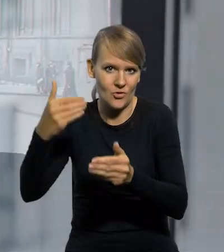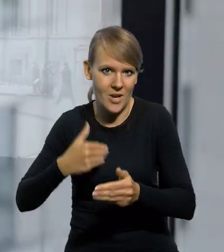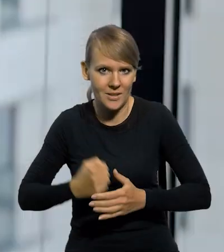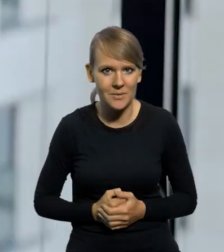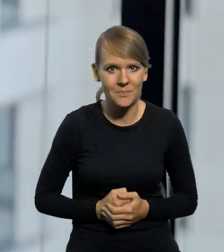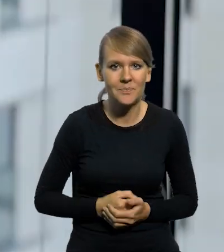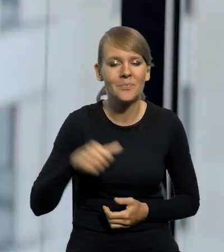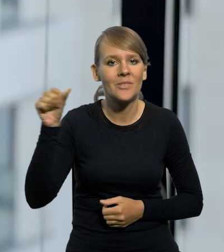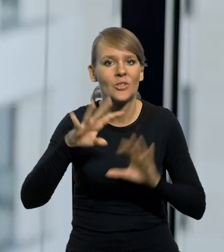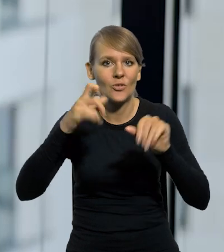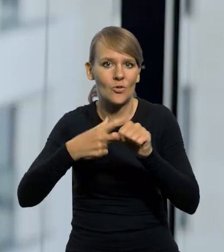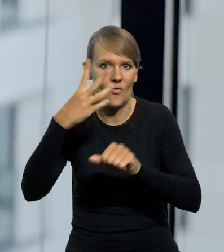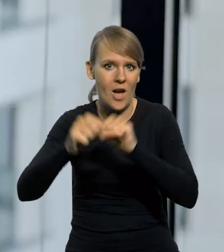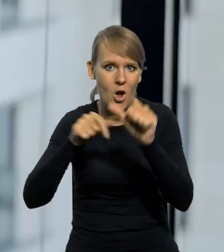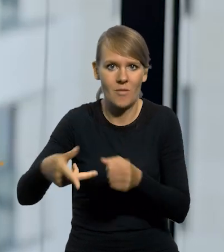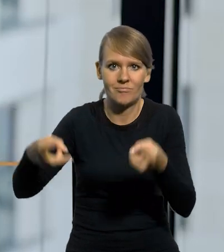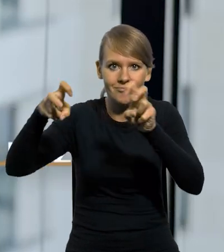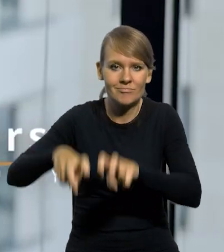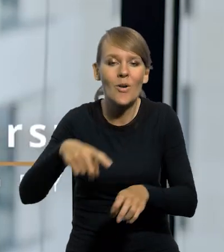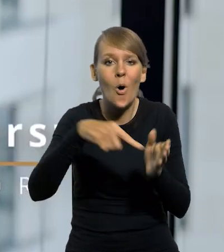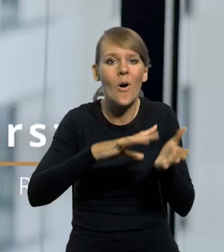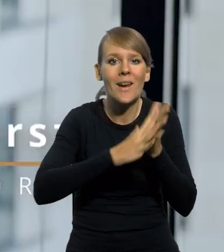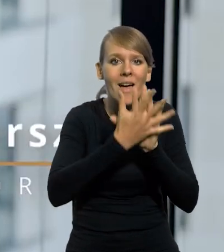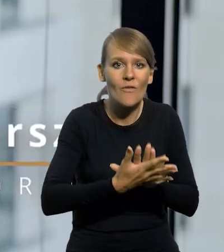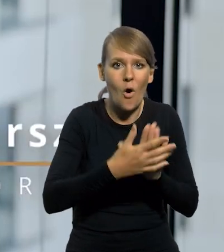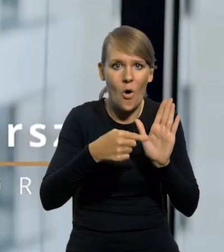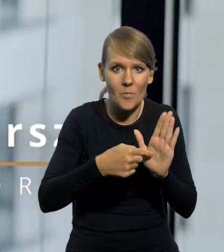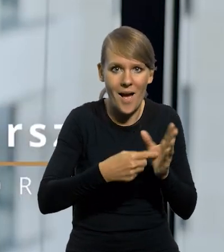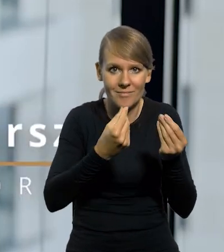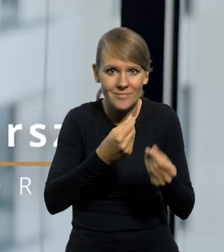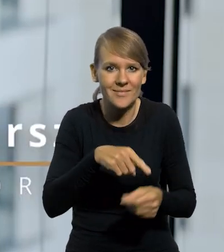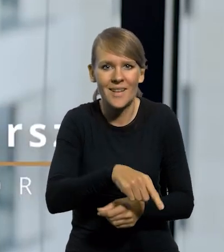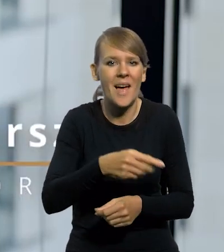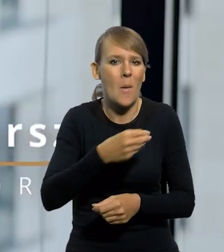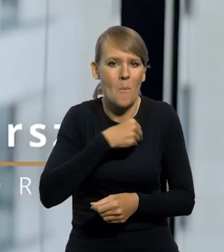Powstał w 1924 roku razem z reformą finansową, kiedy marka polska kompletnie zdewaluowana waluta